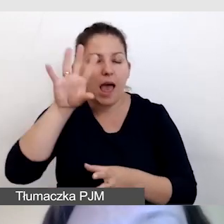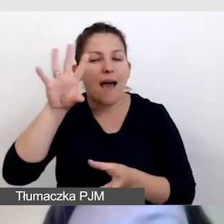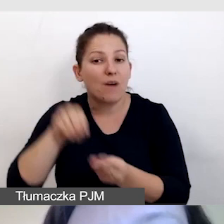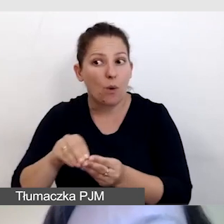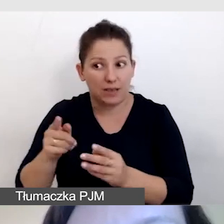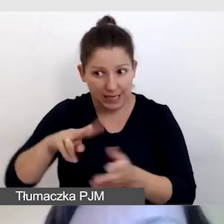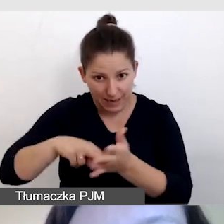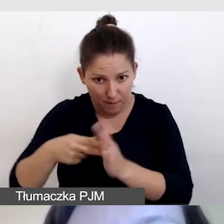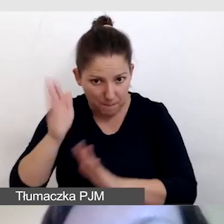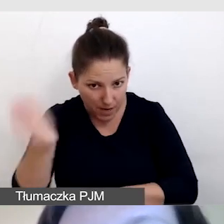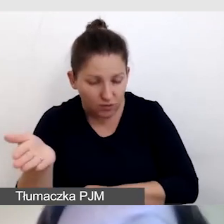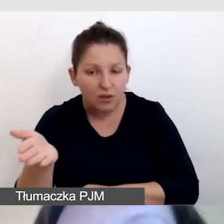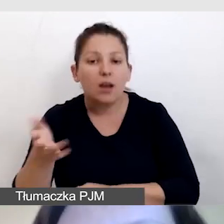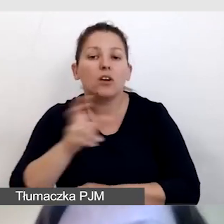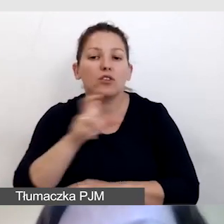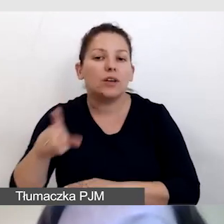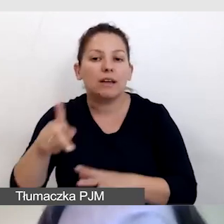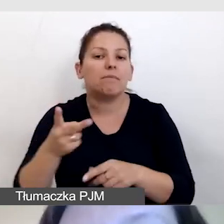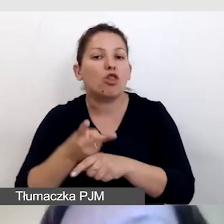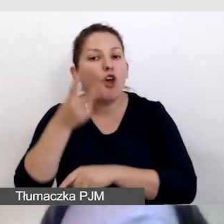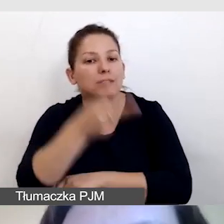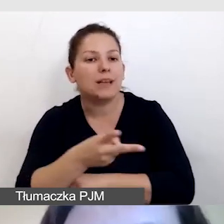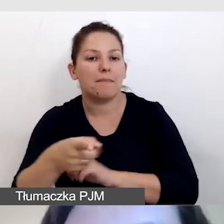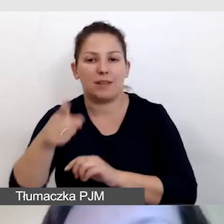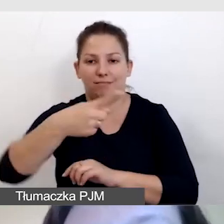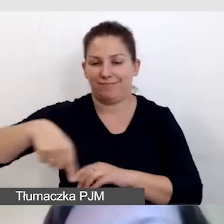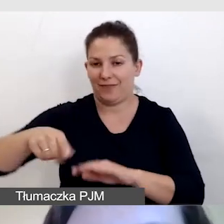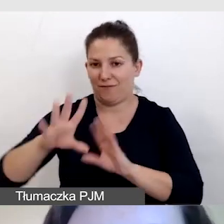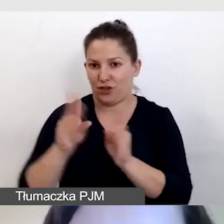i czy będzie zorganizowana w dostępny dla wszystkich sposób.